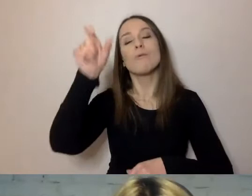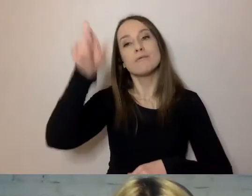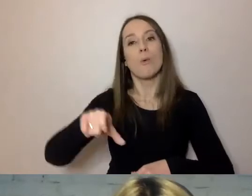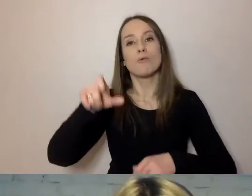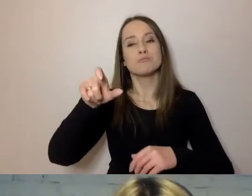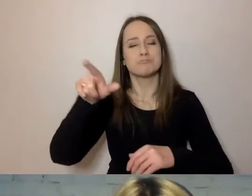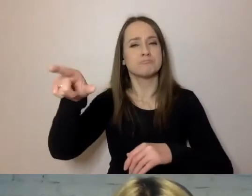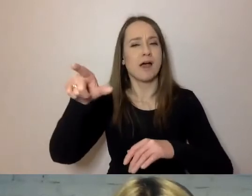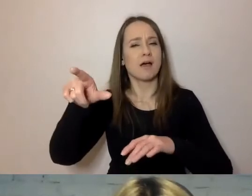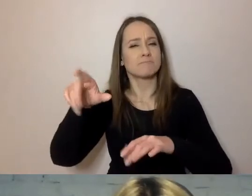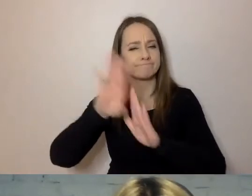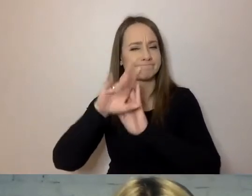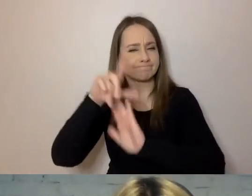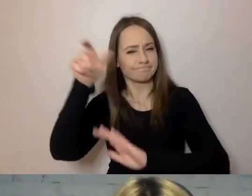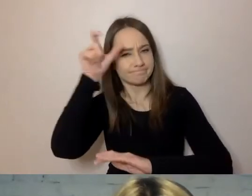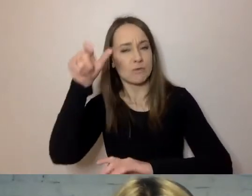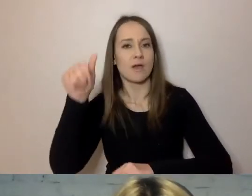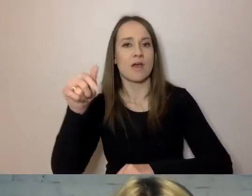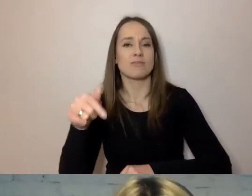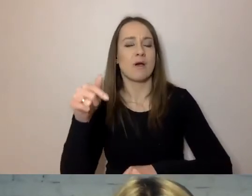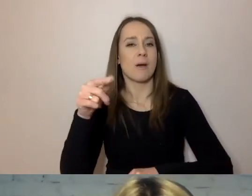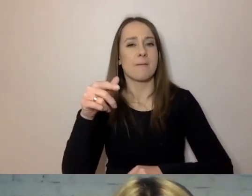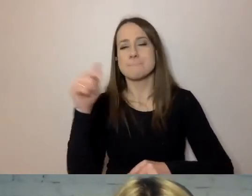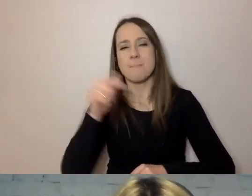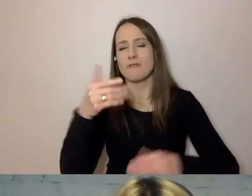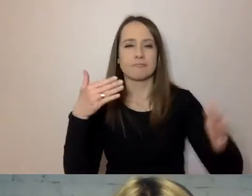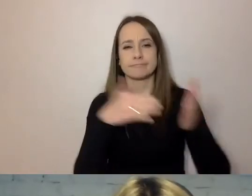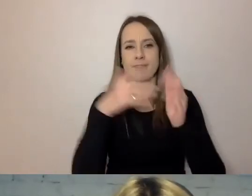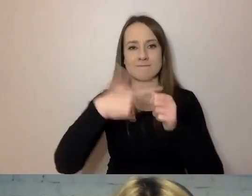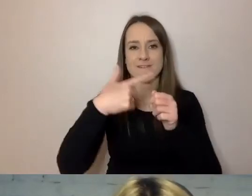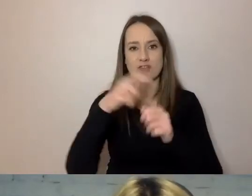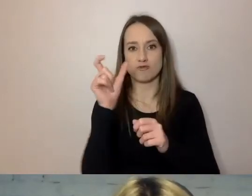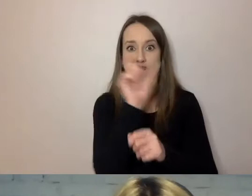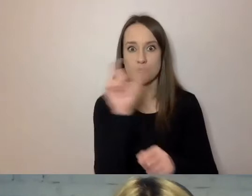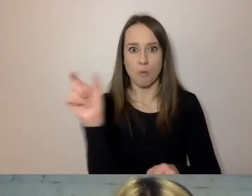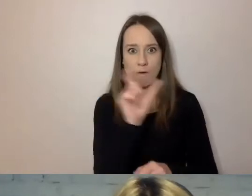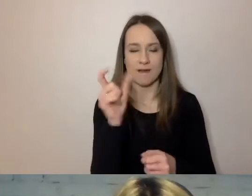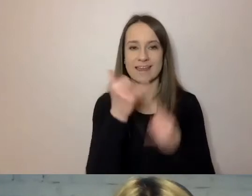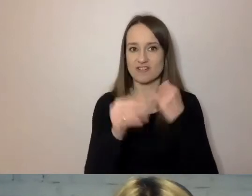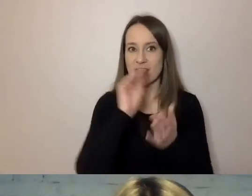nie powinno mieć więcej niż 20 słów. Jeżeli jest na piśmie, a nie w Internecie.